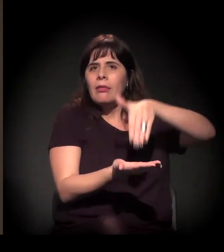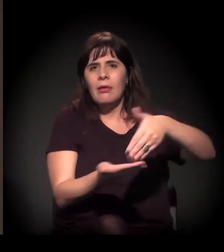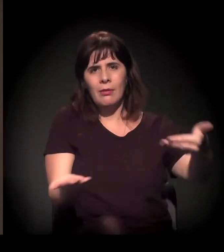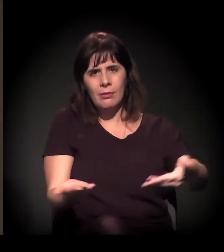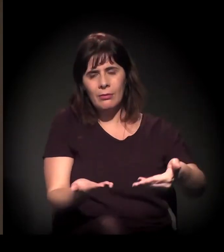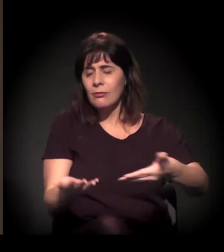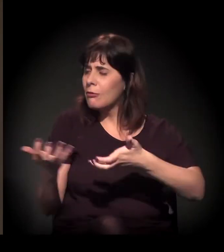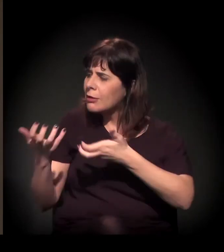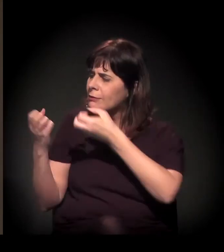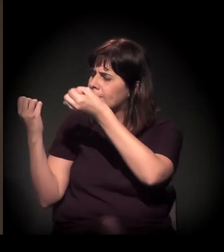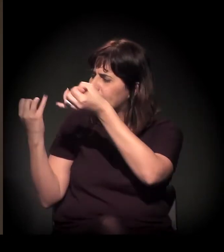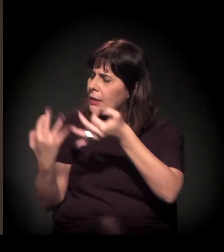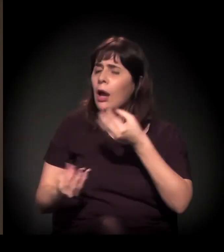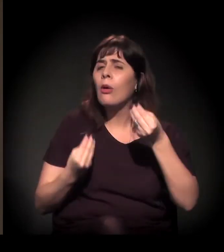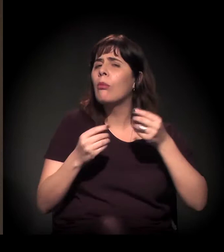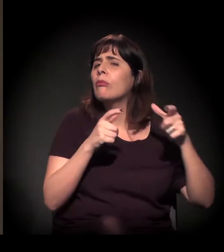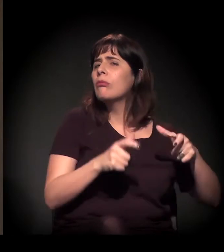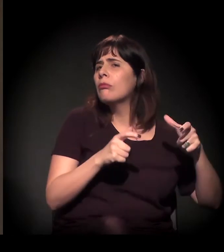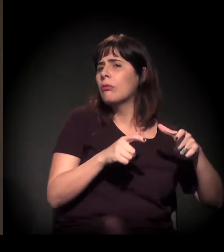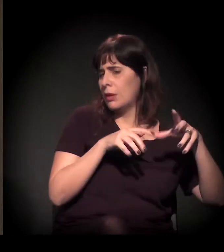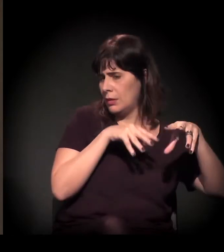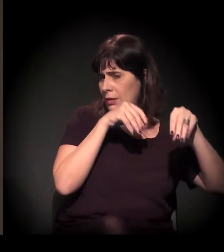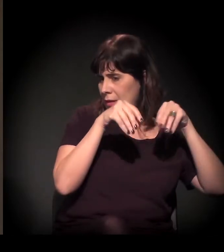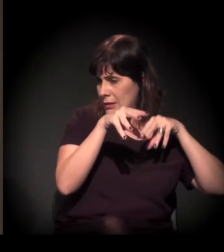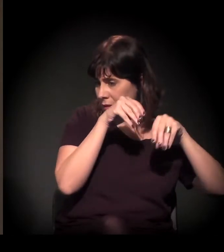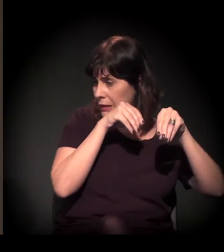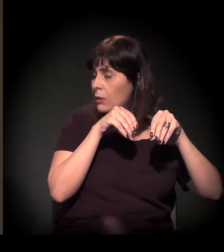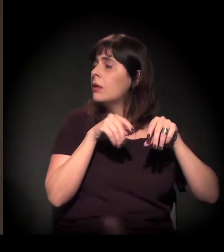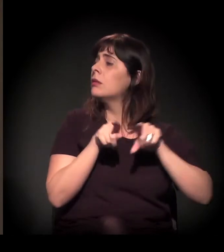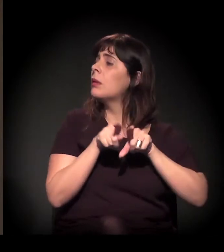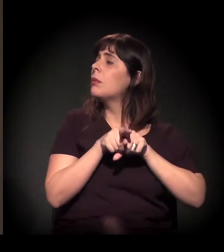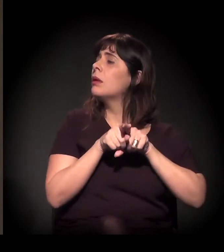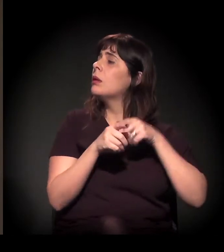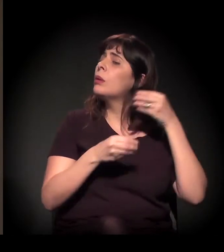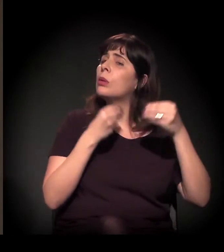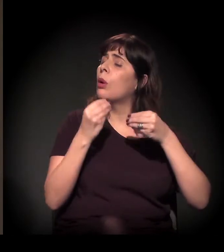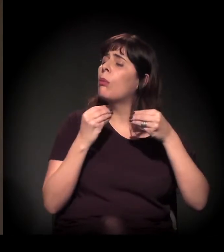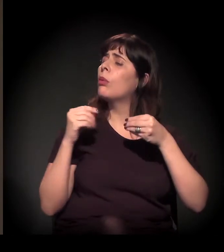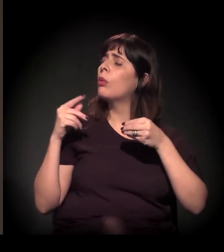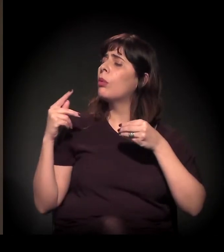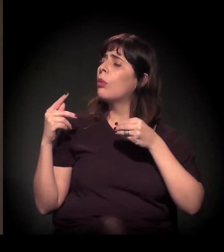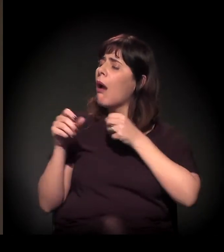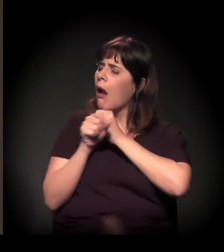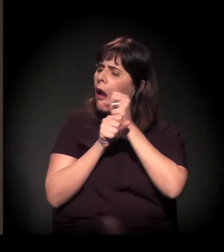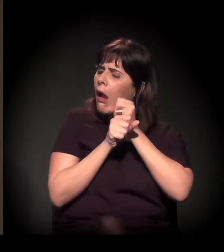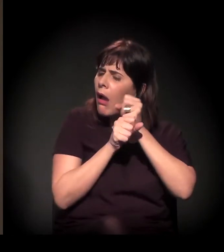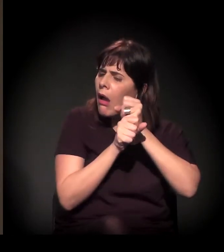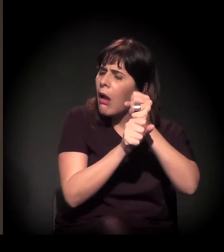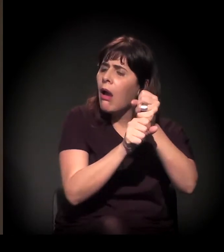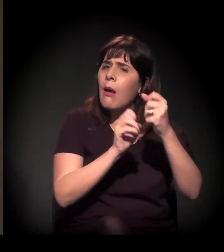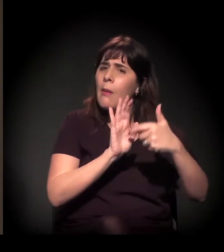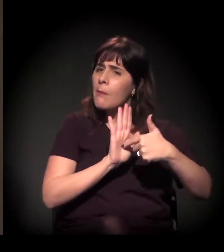Queria que você fa lasse um pouco, primeiro, sobre o castelinho e sobre como esses anos também representaram